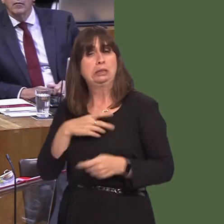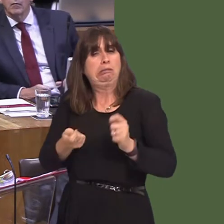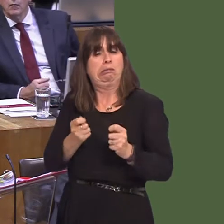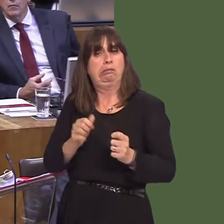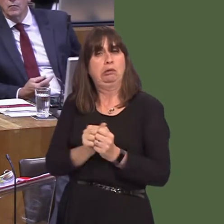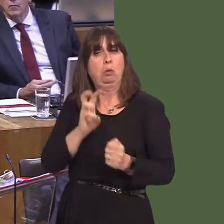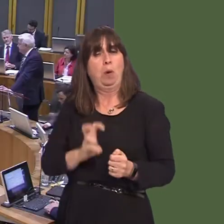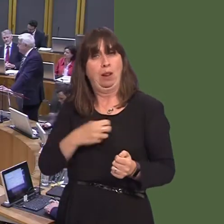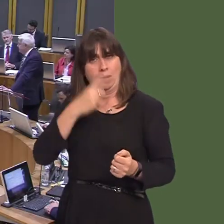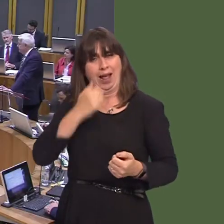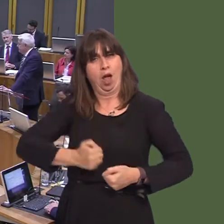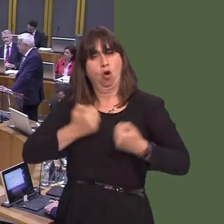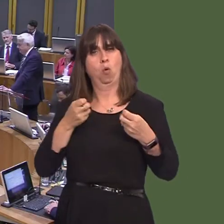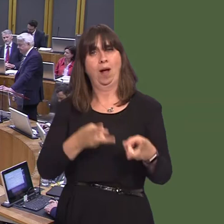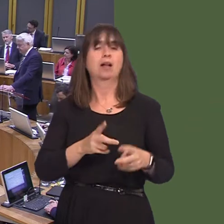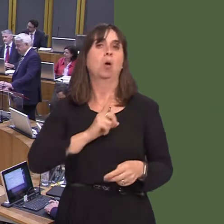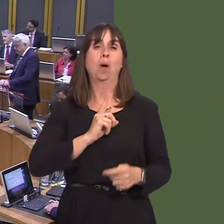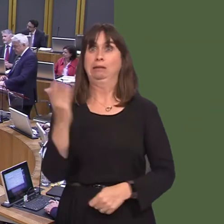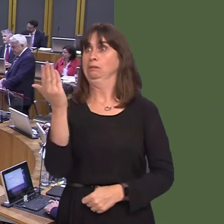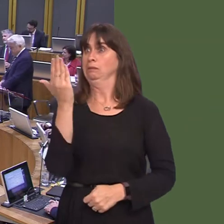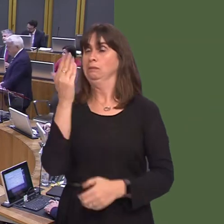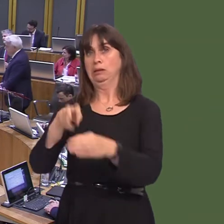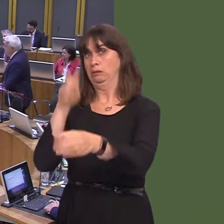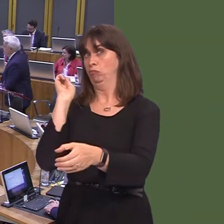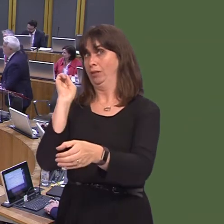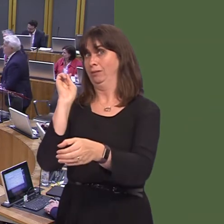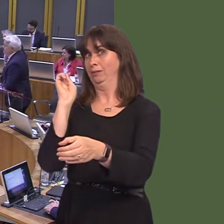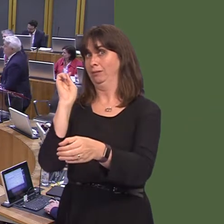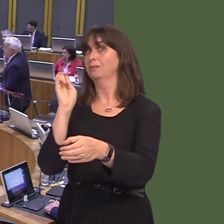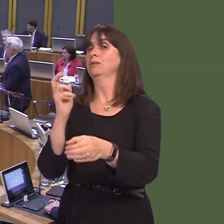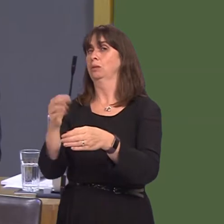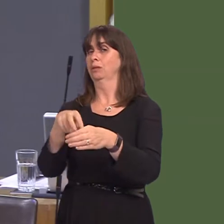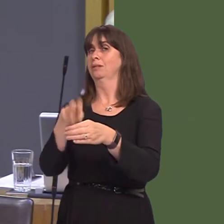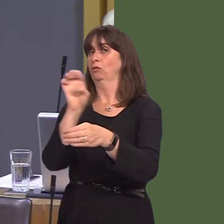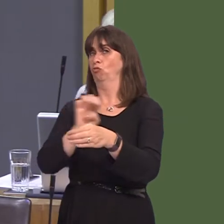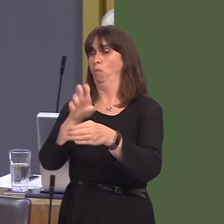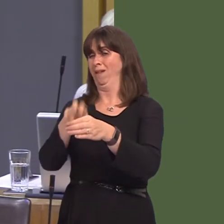Leanne Wood AM: We are running out of time, First Minister, and you have described Labour's